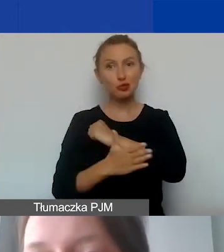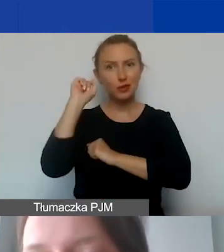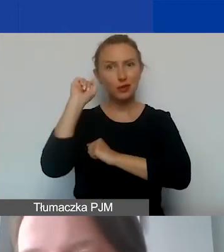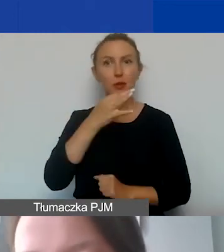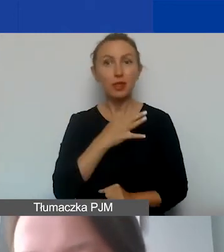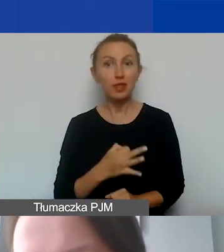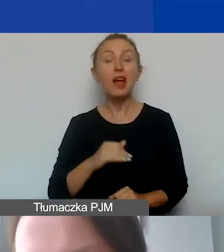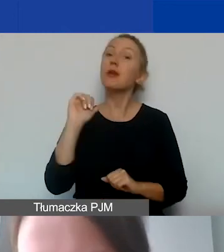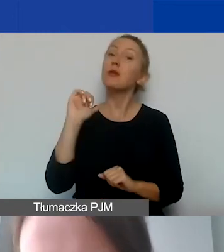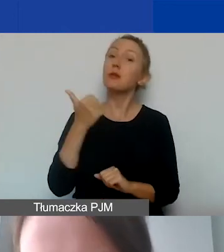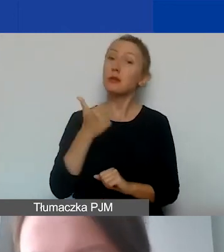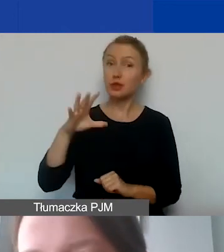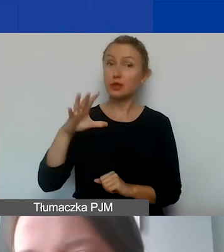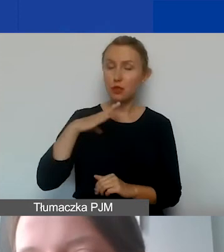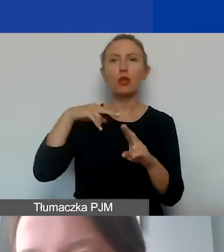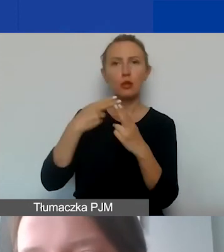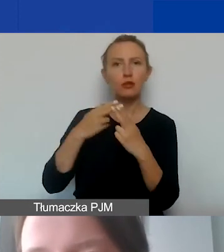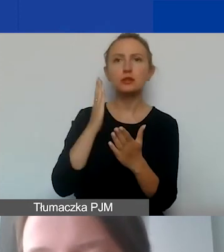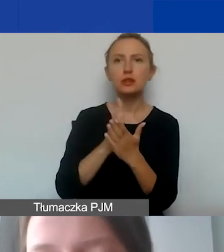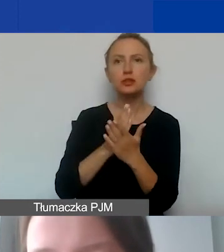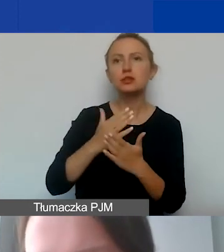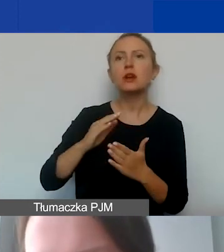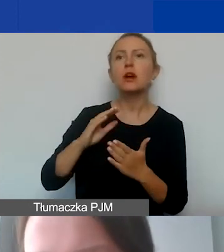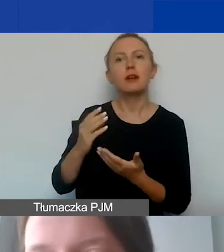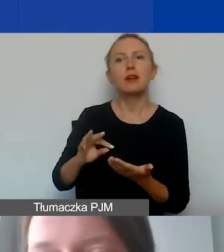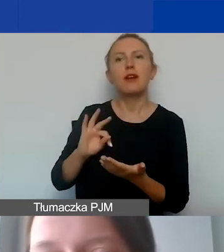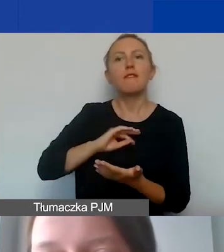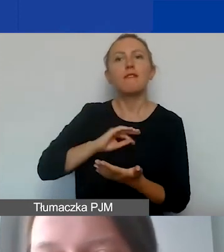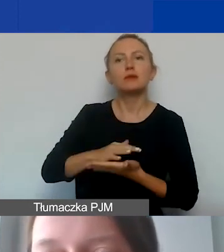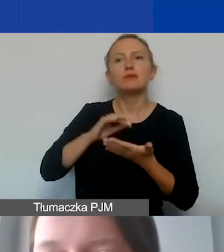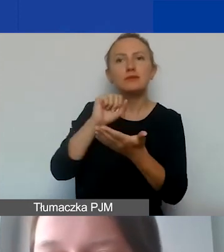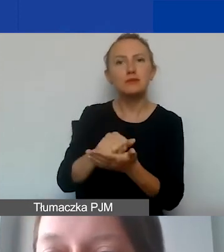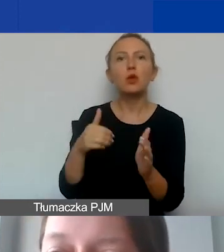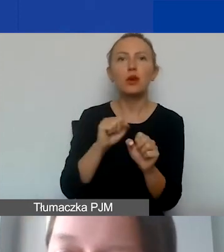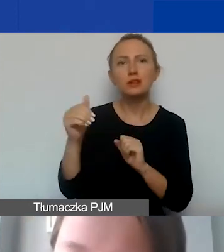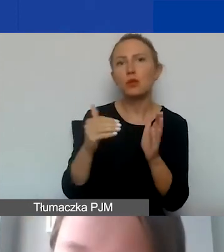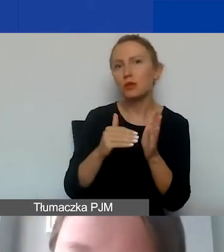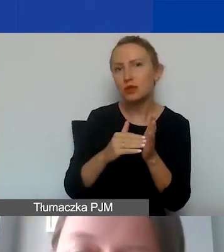Na pierwsze padła już odpowiedź - czy wkład własny jest wymagany? Ale postaramy się to uszczegółowić.